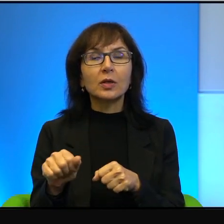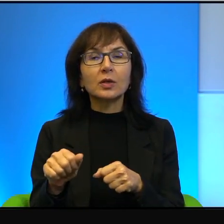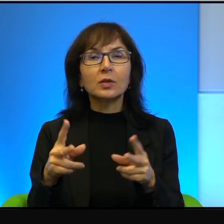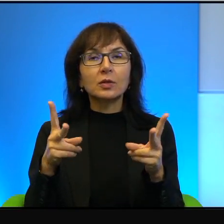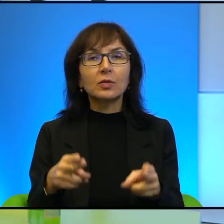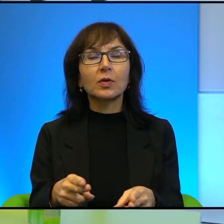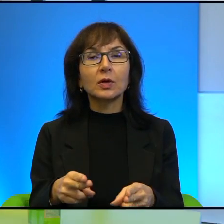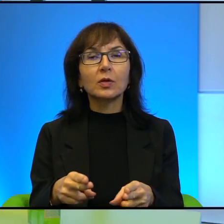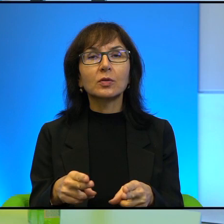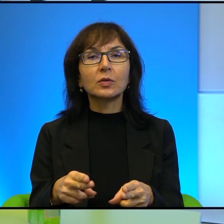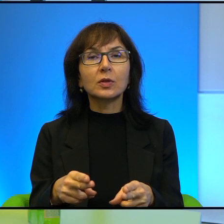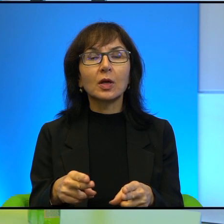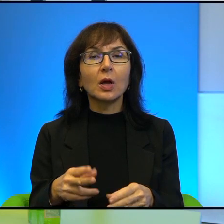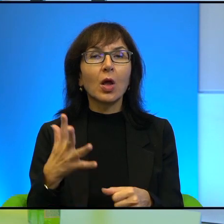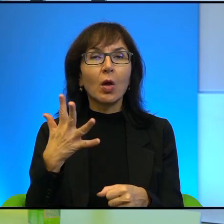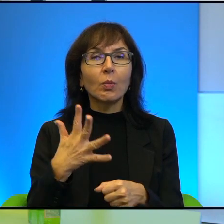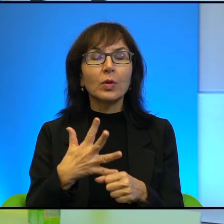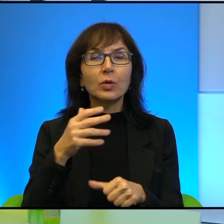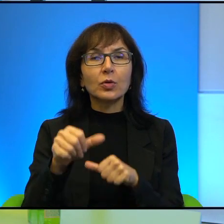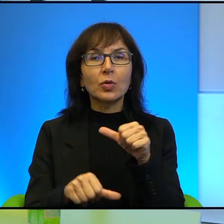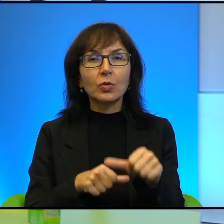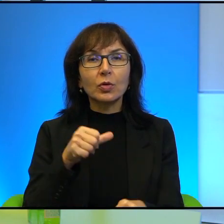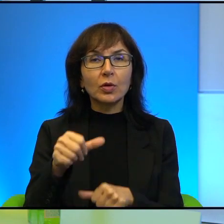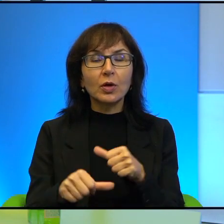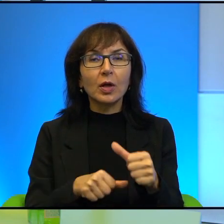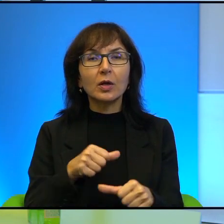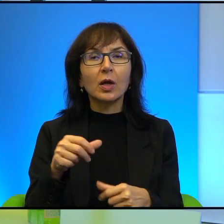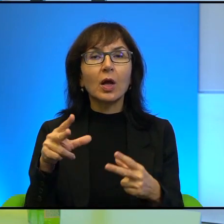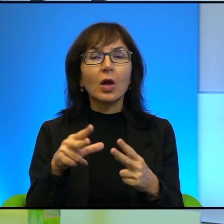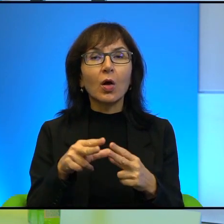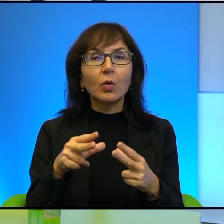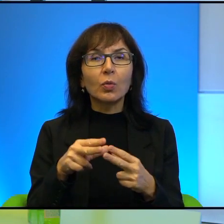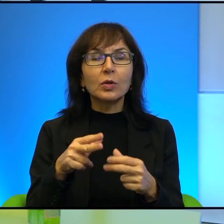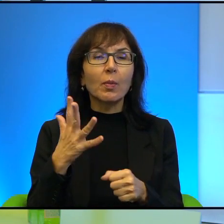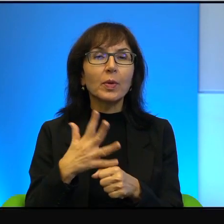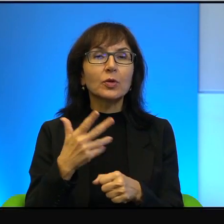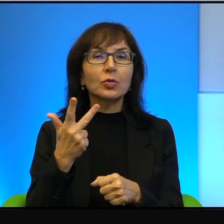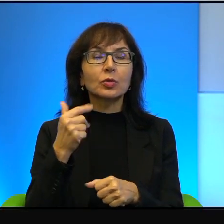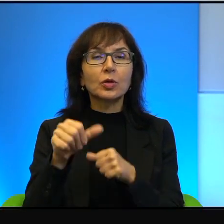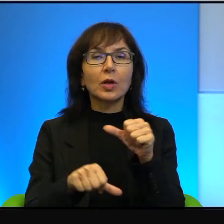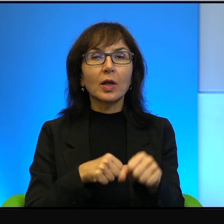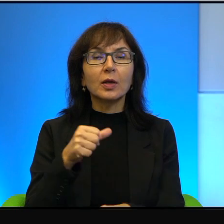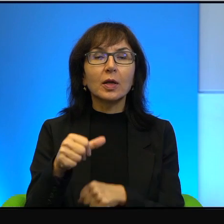no sporo ponad 50 lat okupacja, chyba 53 lata, okupacja zachodniego brzegu.